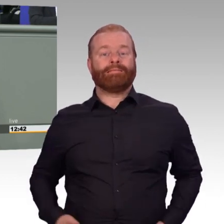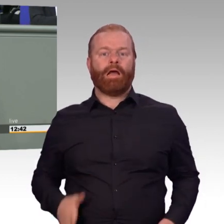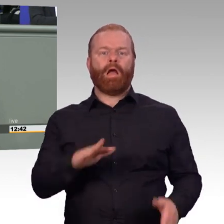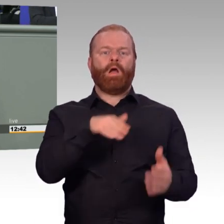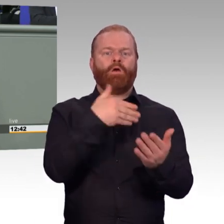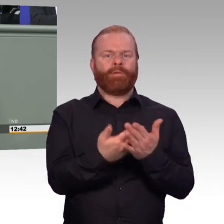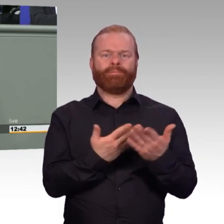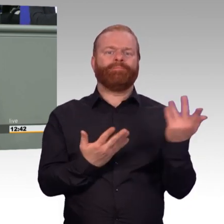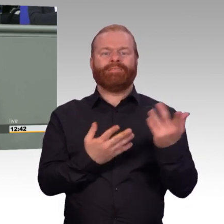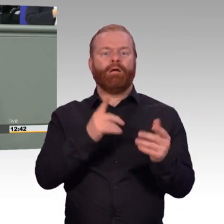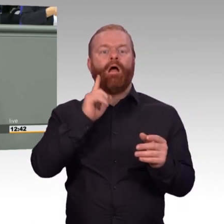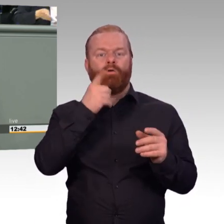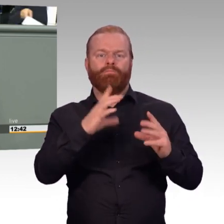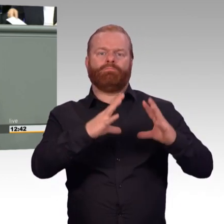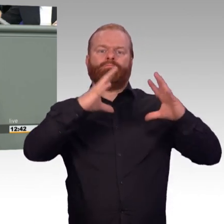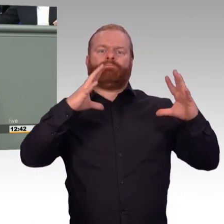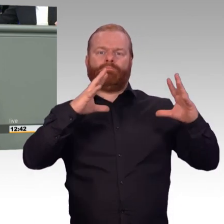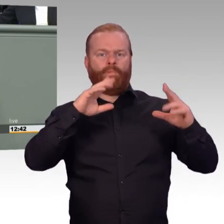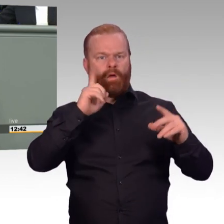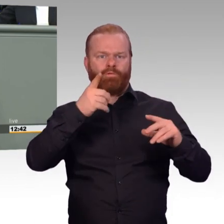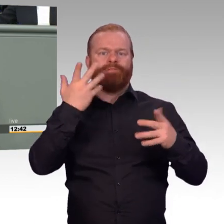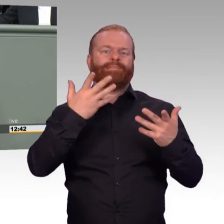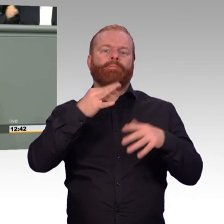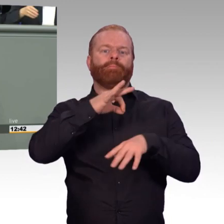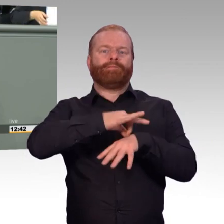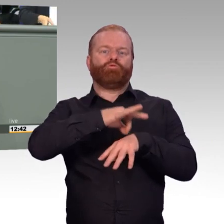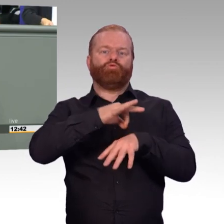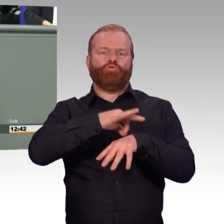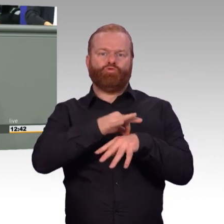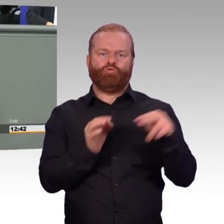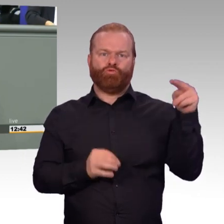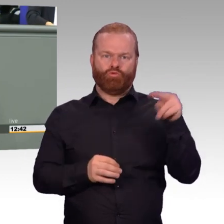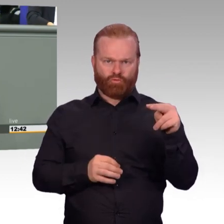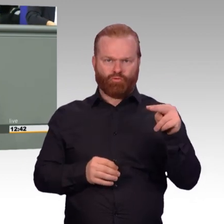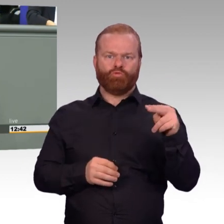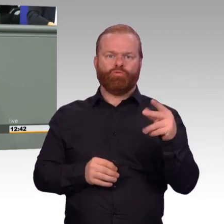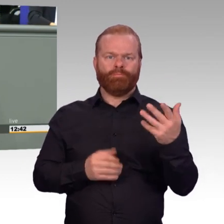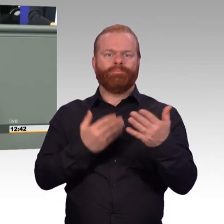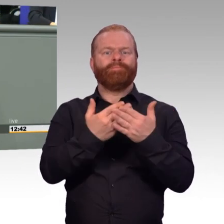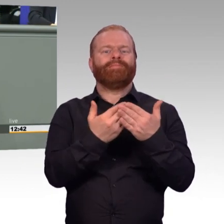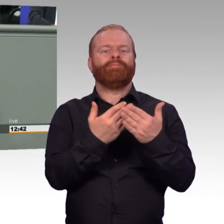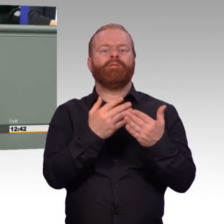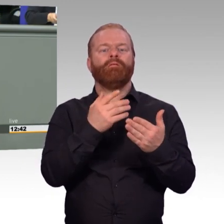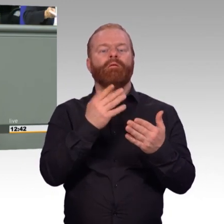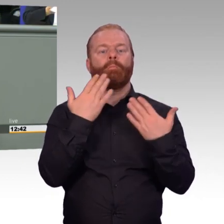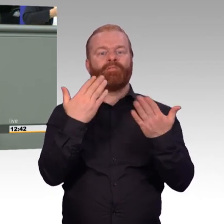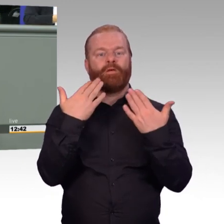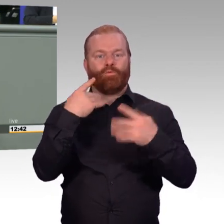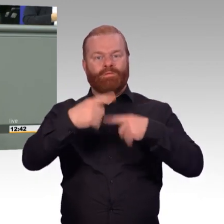und zwar von denen, die die Einstellung machen unter Hinzuziehung des MAD, wenn Zweifel bestehen, aber nicht mit dem psychologischen Dienst.